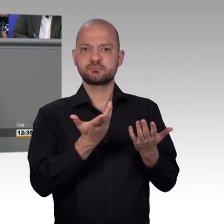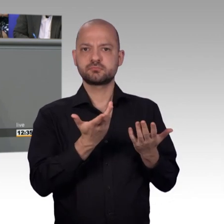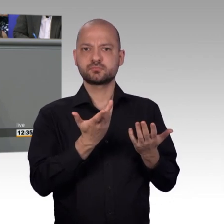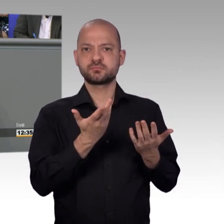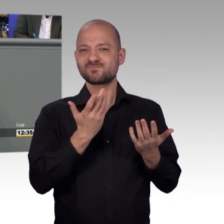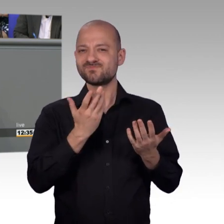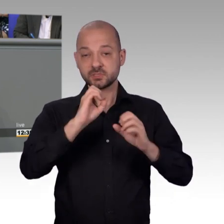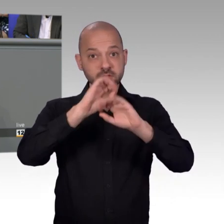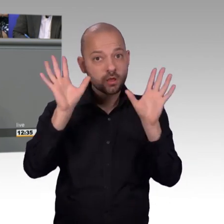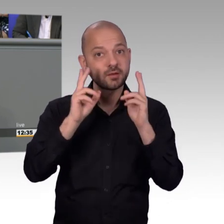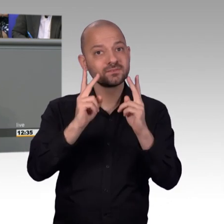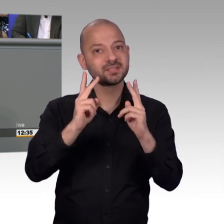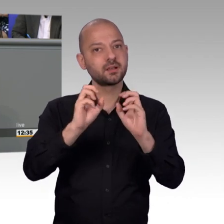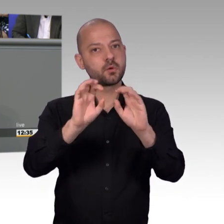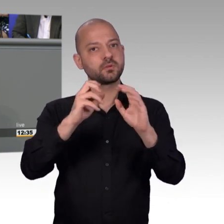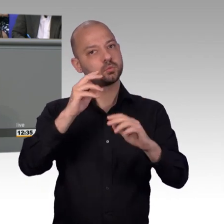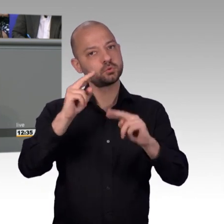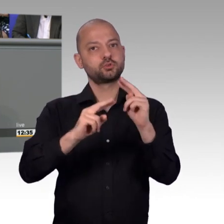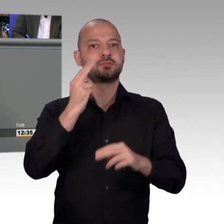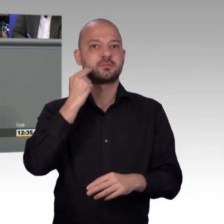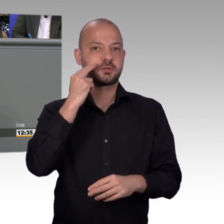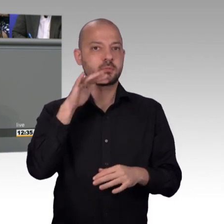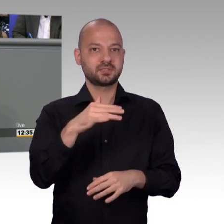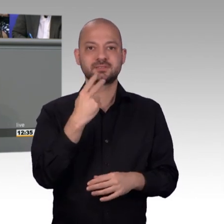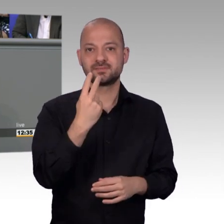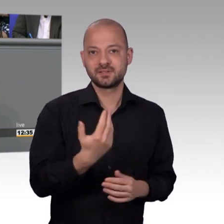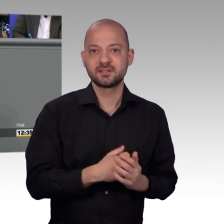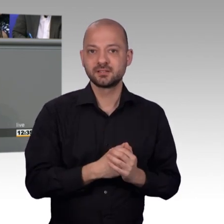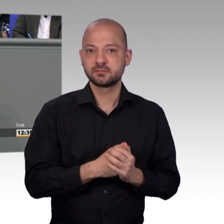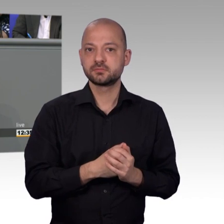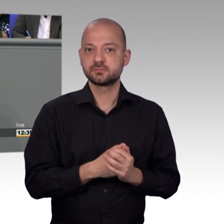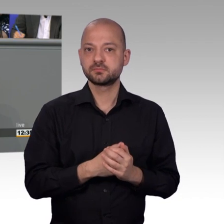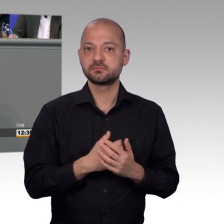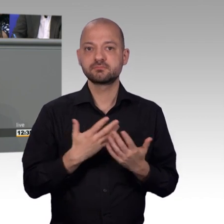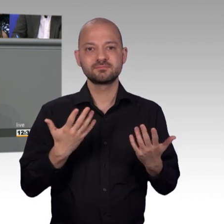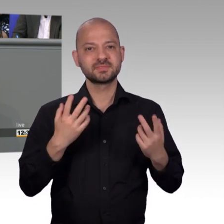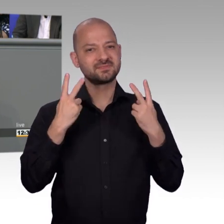aber den Bürgerinnen und Bürgern hilft doch mehr, wenn wir das im Artikel 17 Grundgesetz Verfassungsrichterlich verbriefte